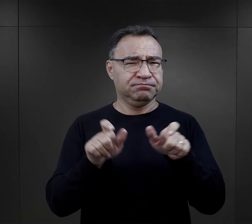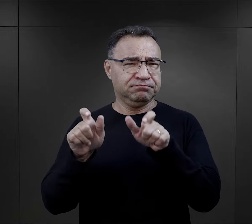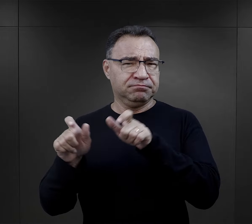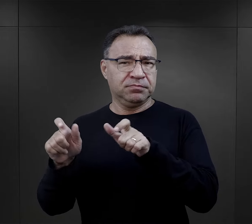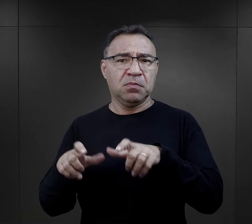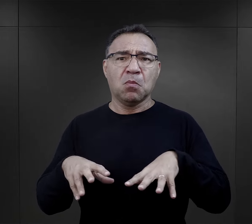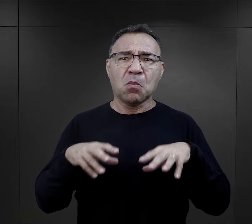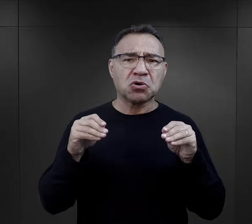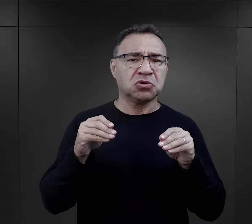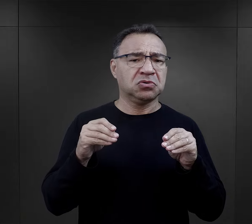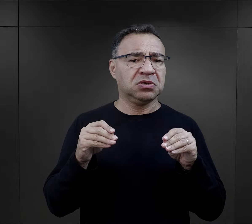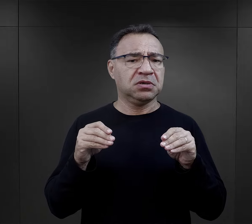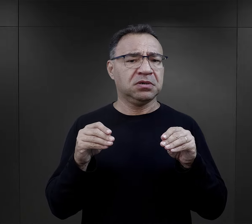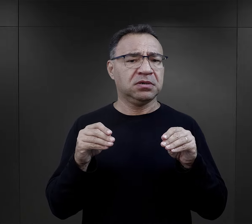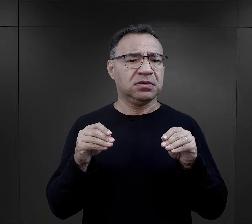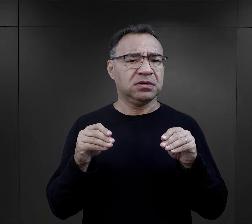Dla wielu ten początek,